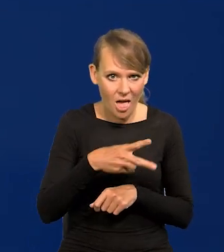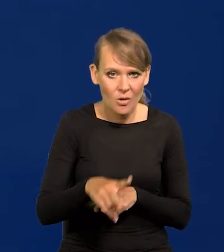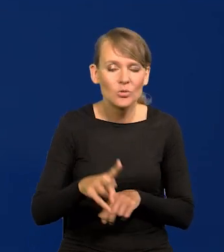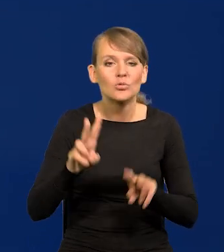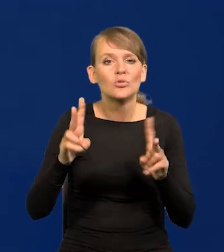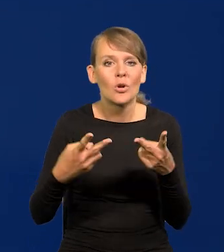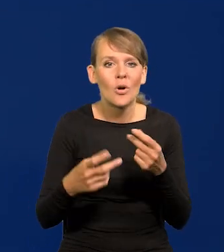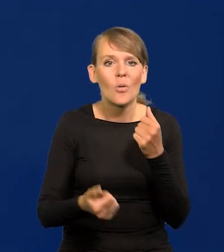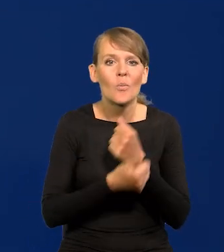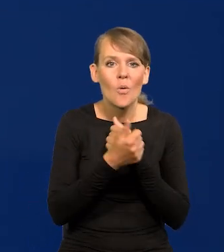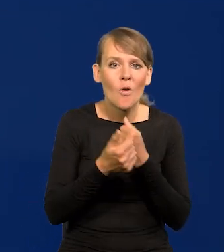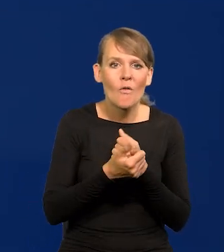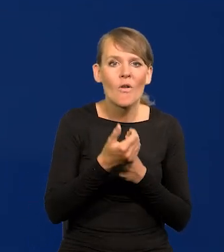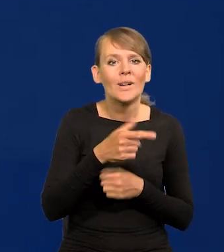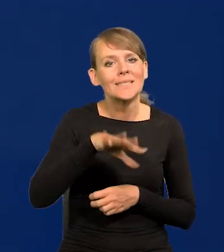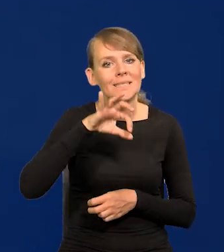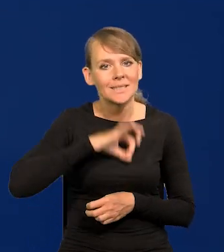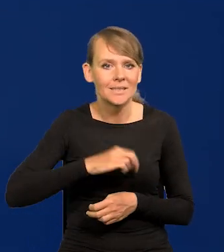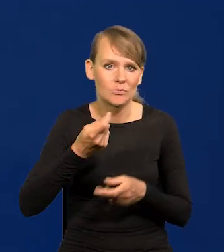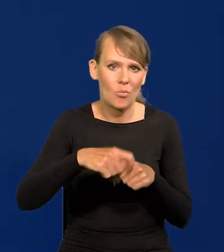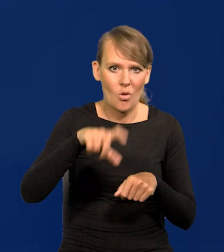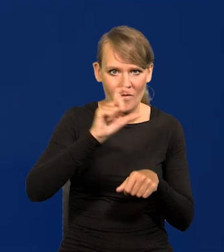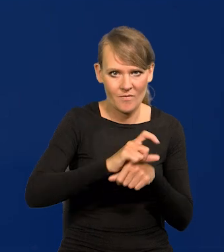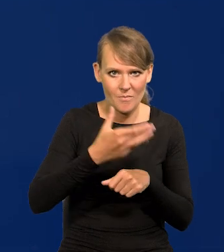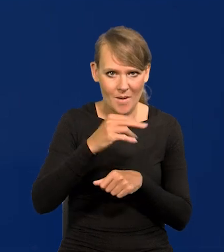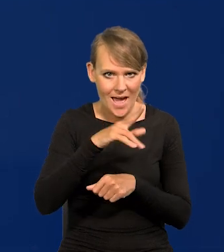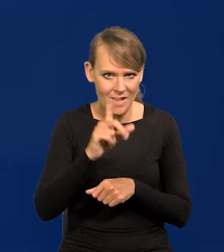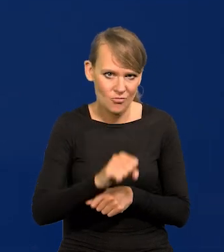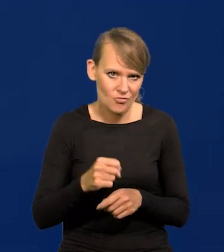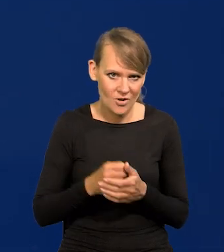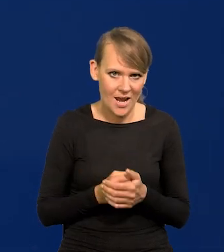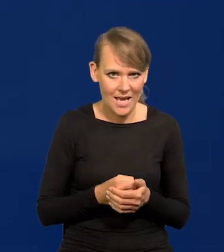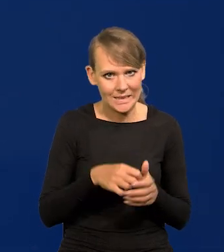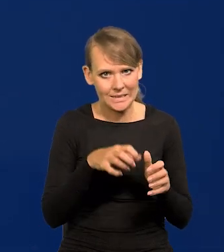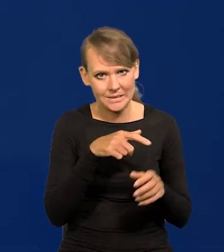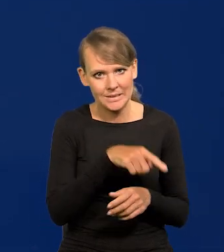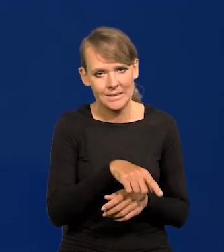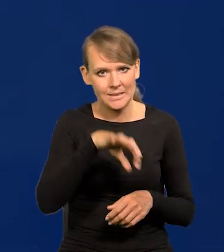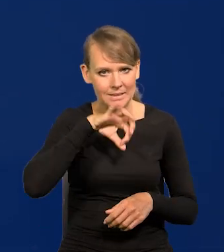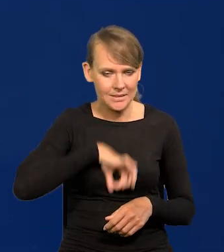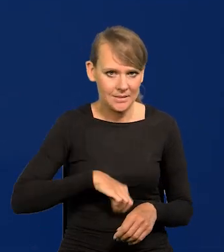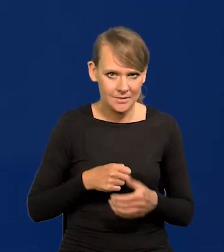wynikało z podwyżek marż zysku, różnego rodzaju marż zysku.